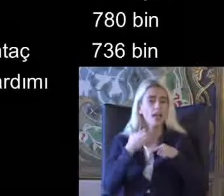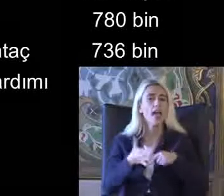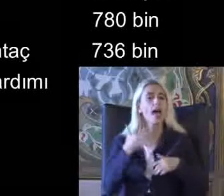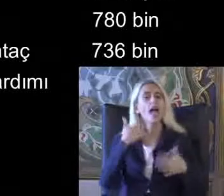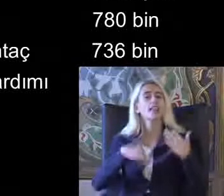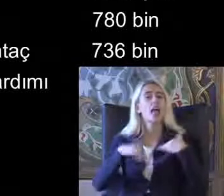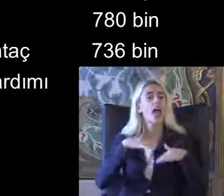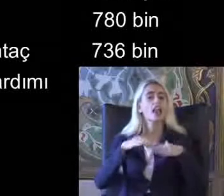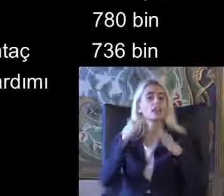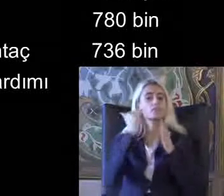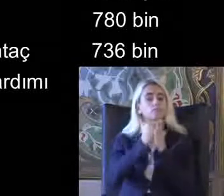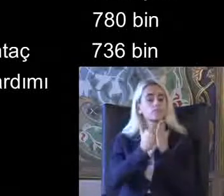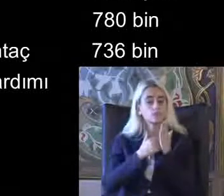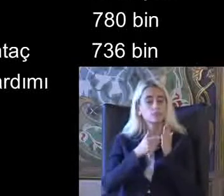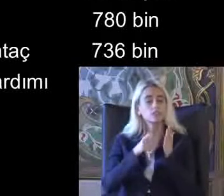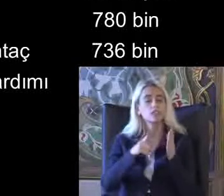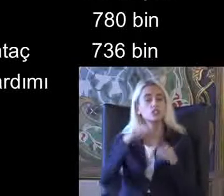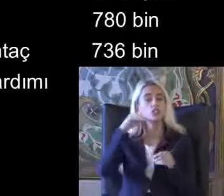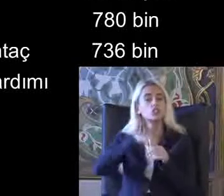Likleri açısından Bizlere yol göster